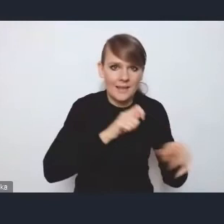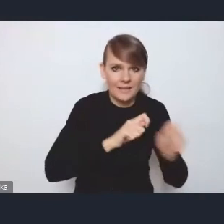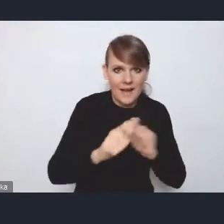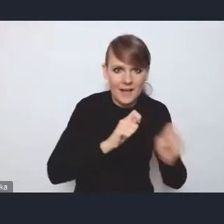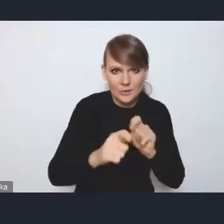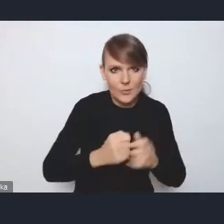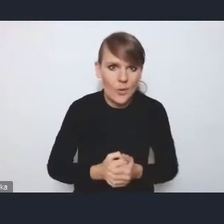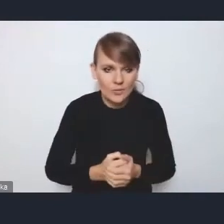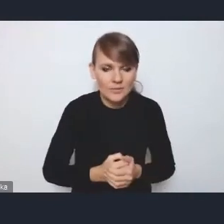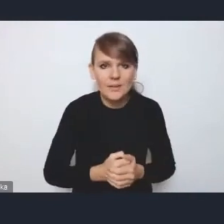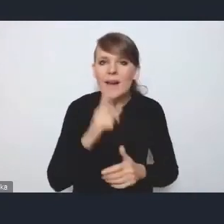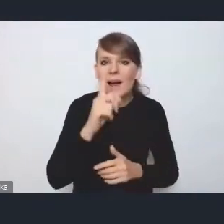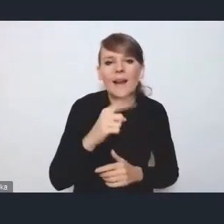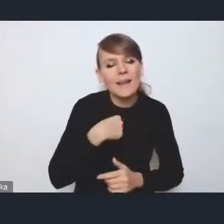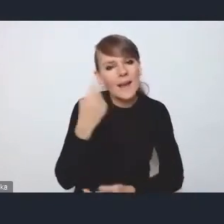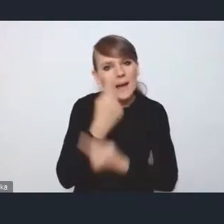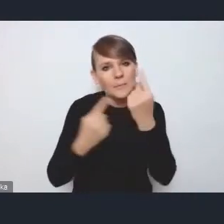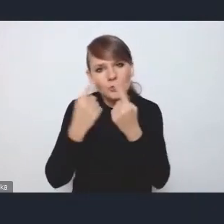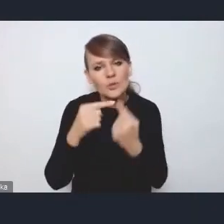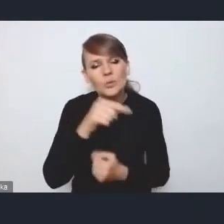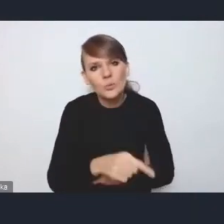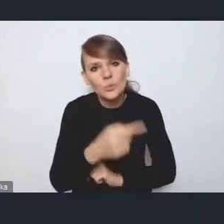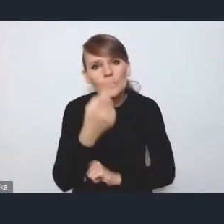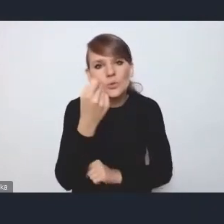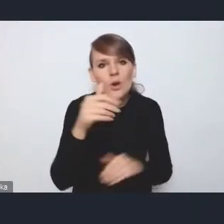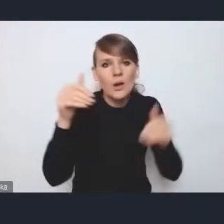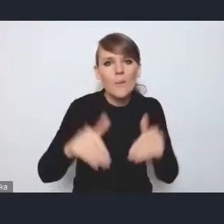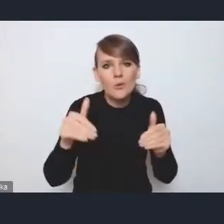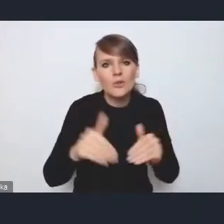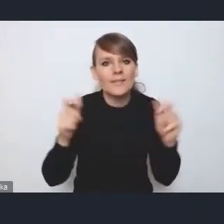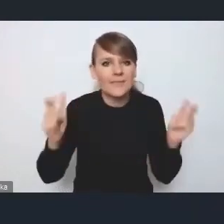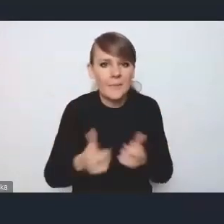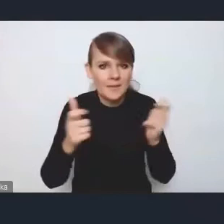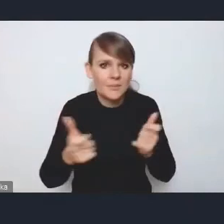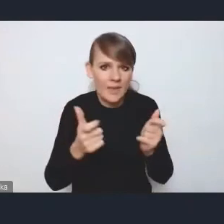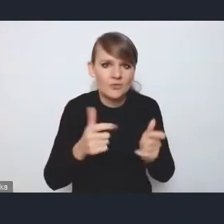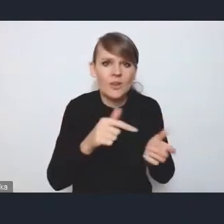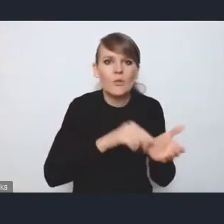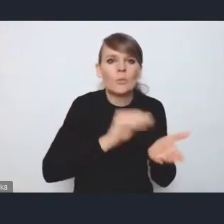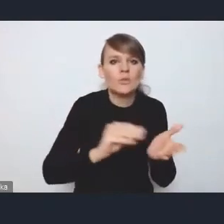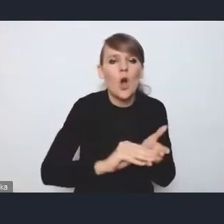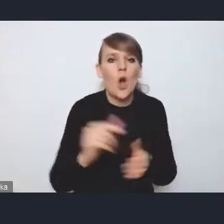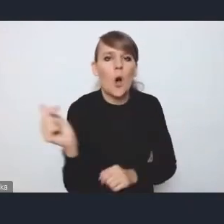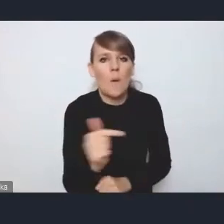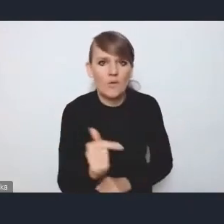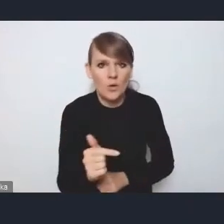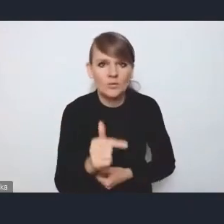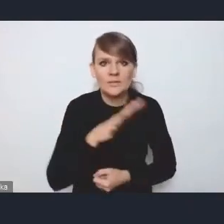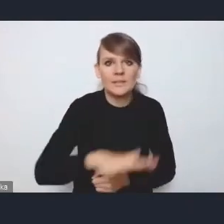natomiast wydaje mi się, że tutaj troszkę może niebezpieczne są sformułowania o obligatoryjności tych stref czystego transportu w miastach,